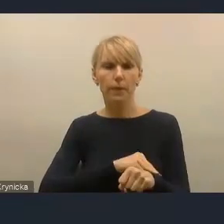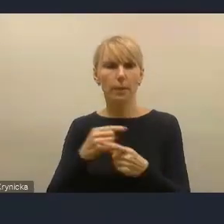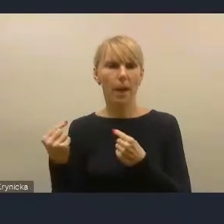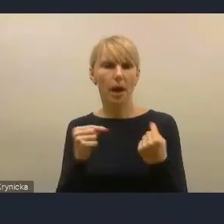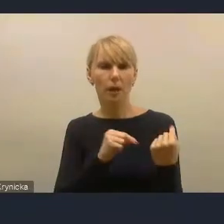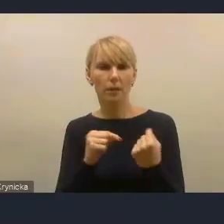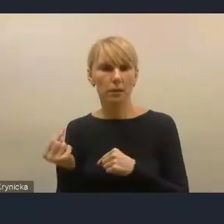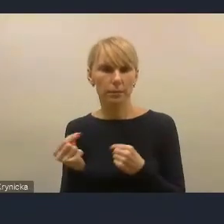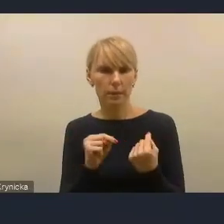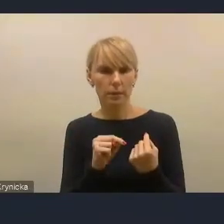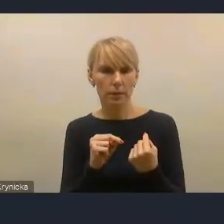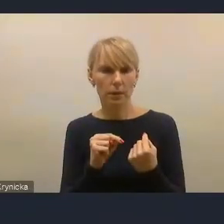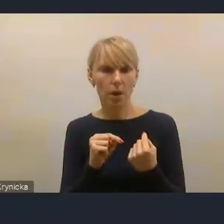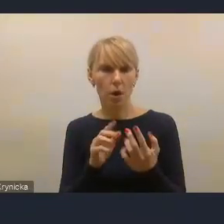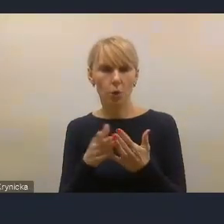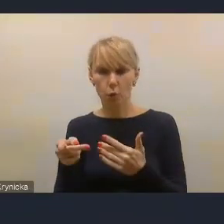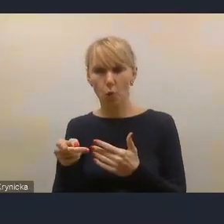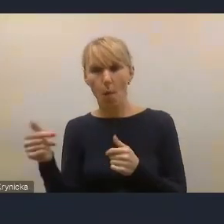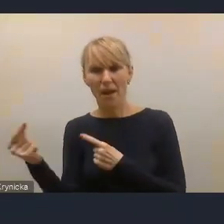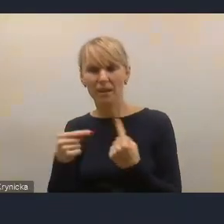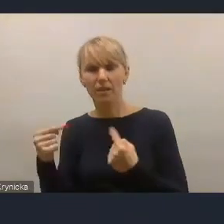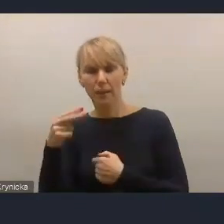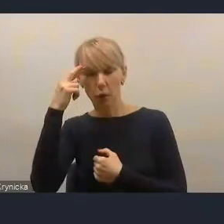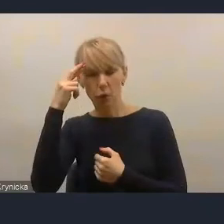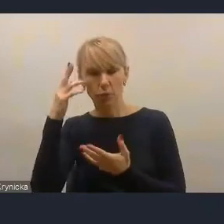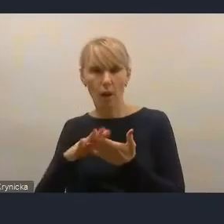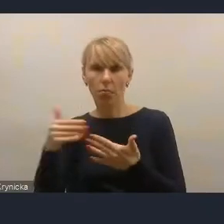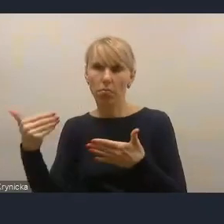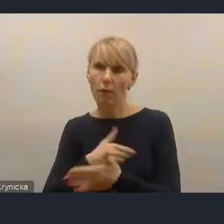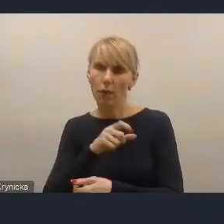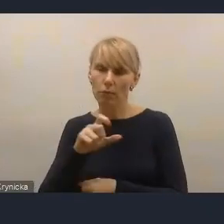rozumianej nowocześnie, szeroko, jako rzeczywisty udział mieszkańców,